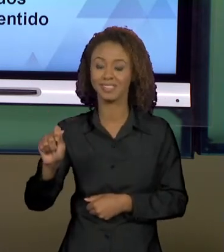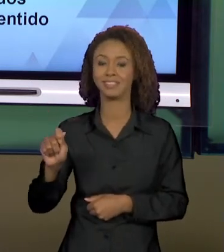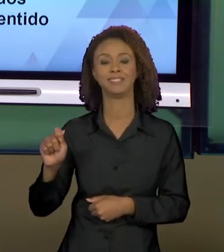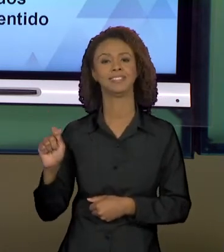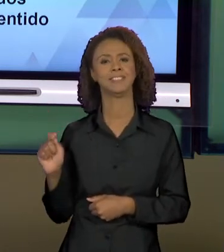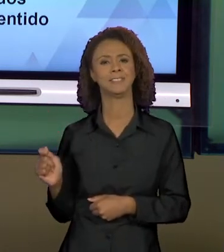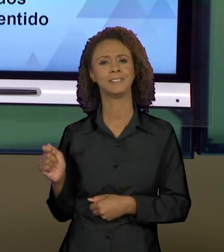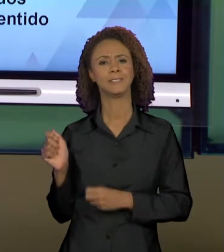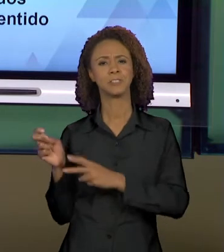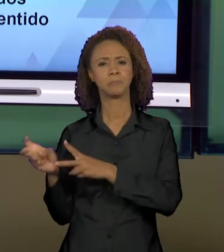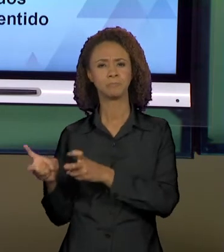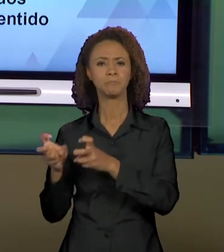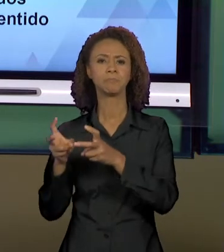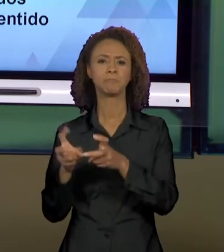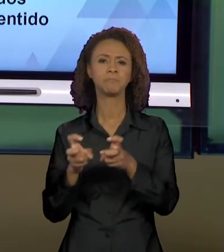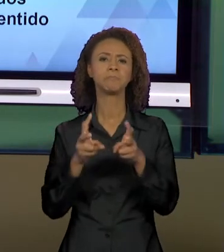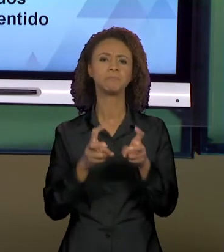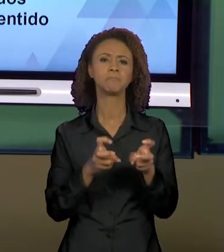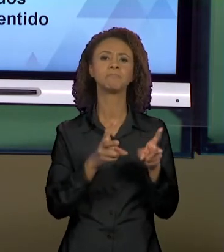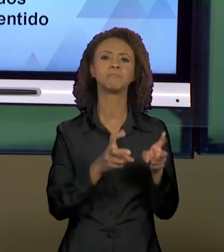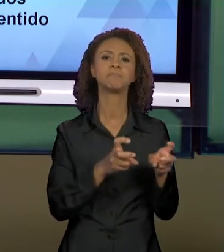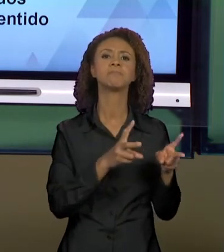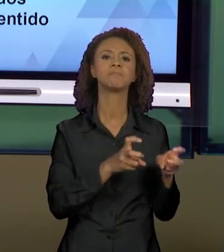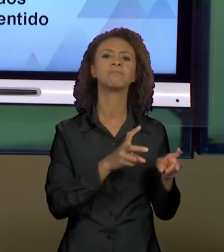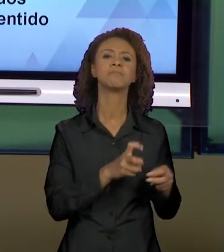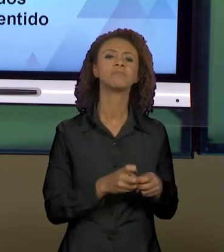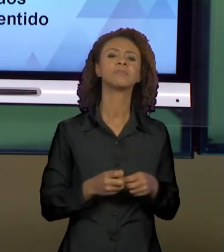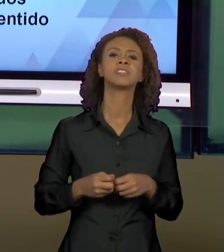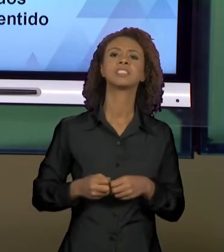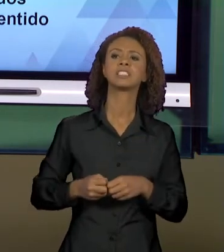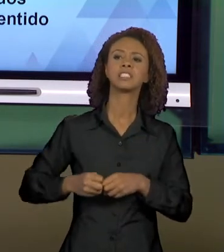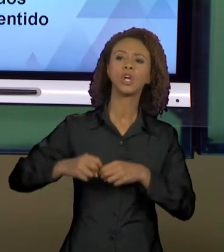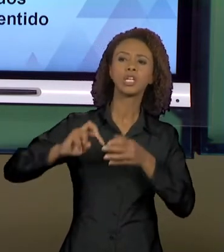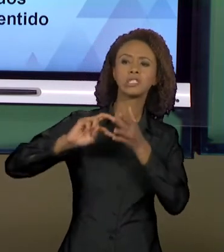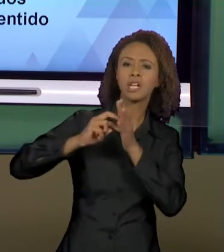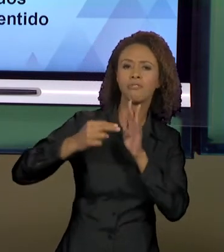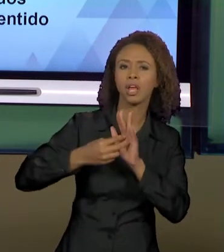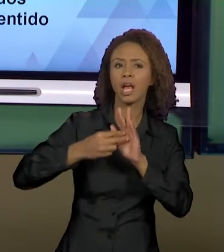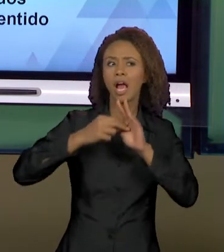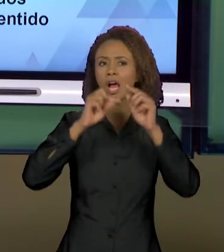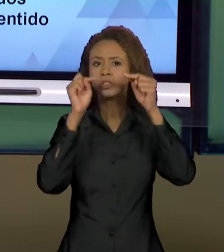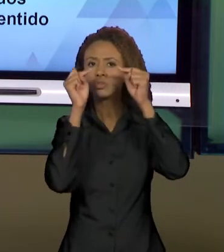A PRODUÇÃO DOS SENTIDOS VAI SE CONSTITUINDO EM